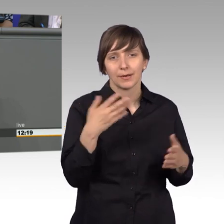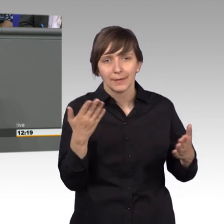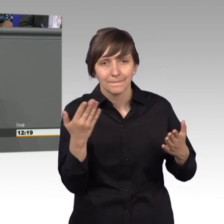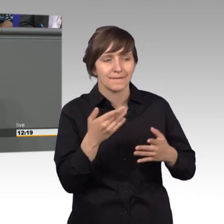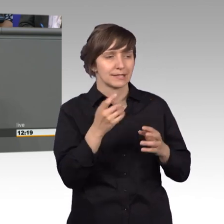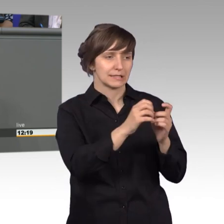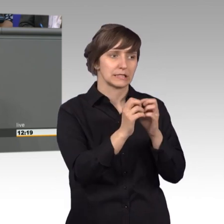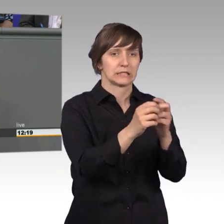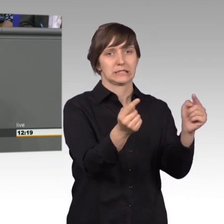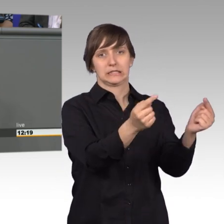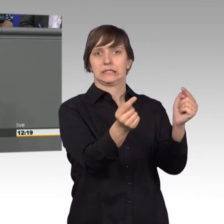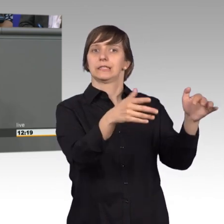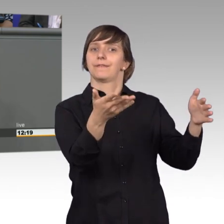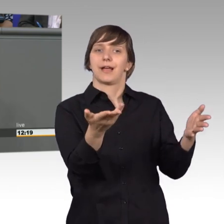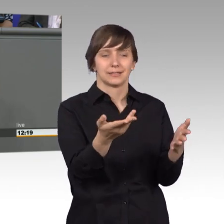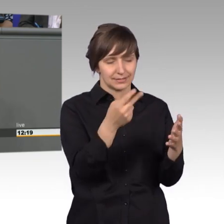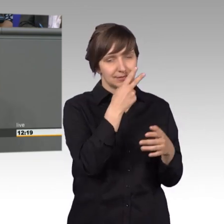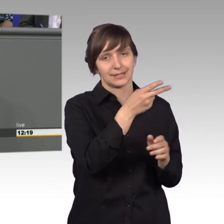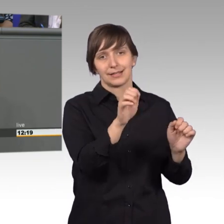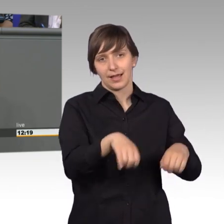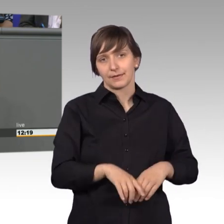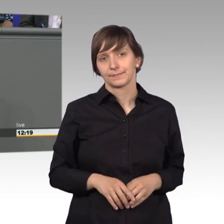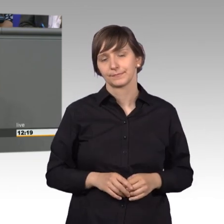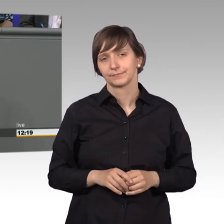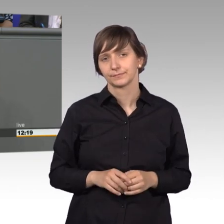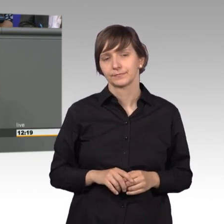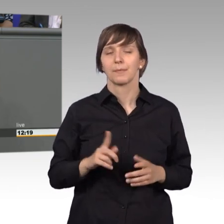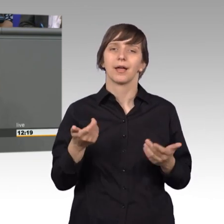dem Kessel ist. So wird die, doch gerne etwas zugegebenermaßen